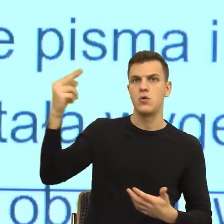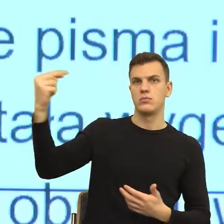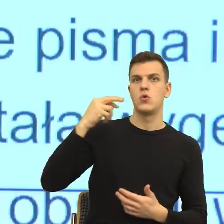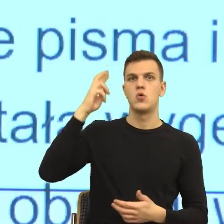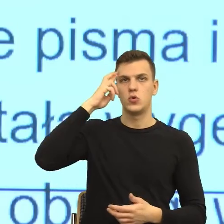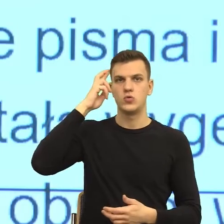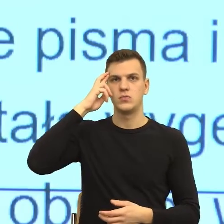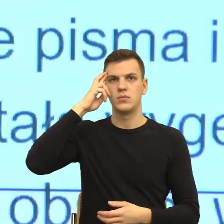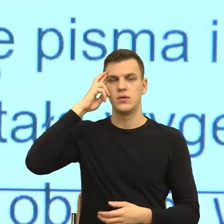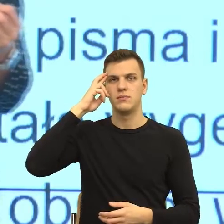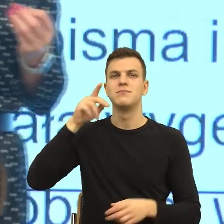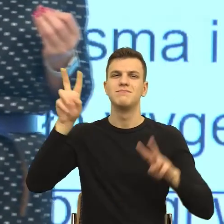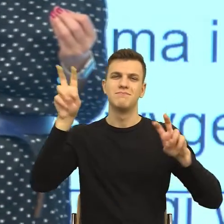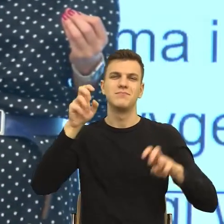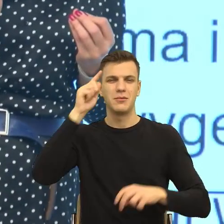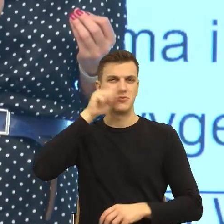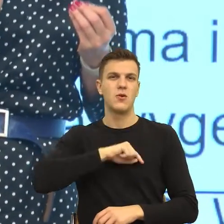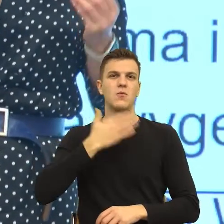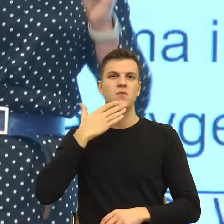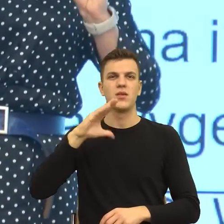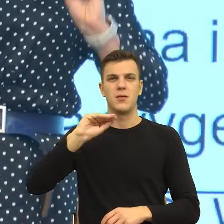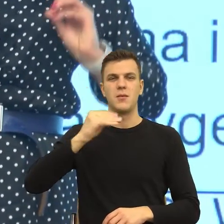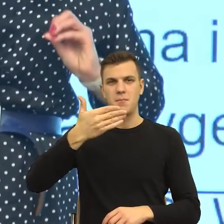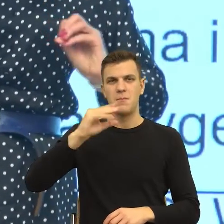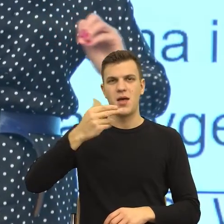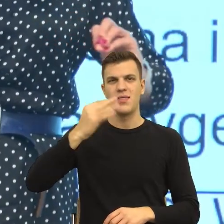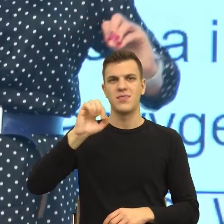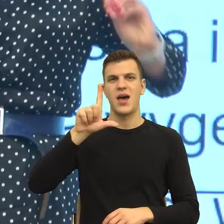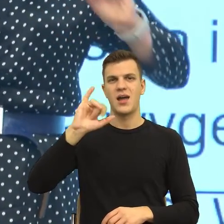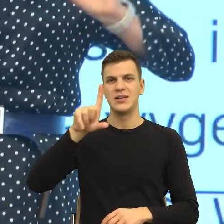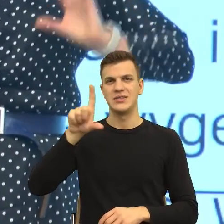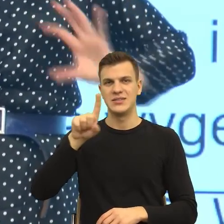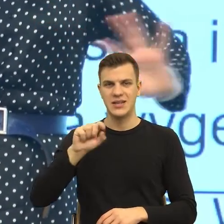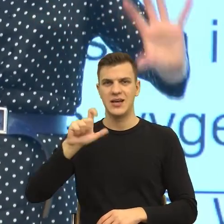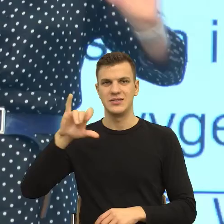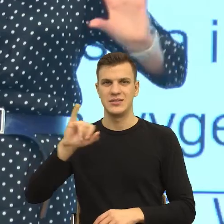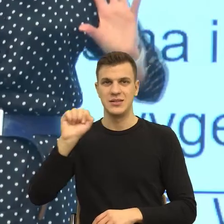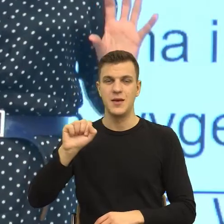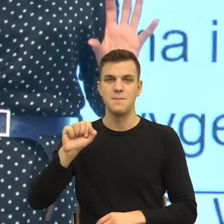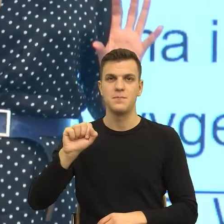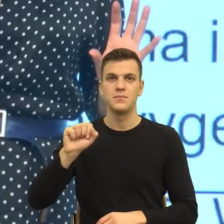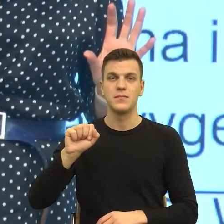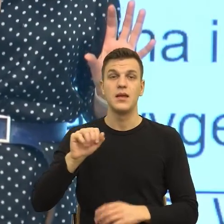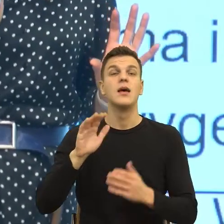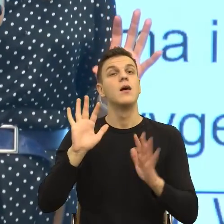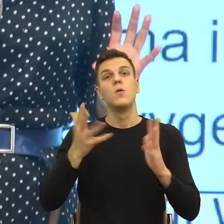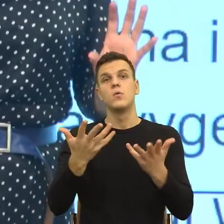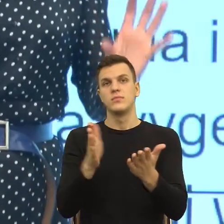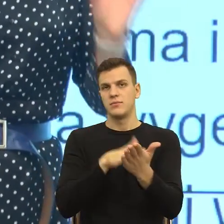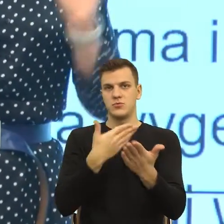tylko dla tych z Państwa, którzy chcieliby doczytać. Czyli w momencie, kiedy ja mam komuś coś odmówić, to wydaje mi się,